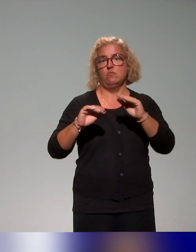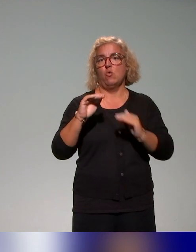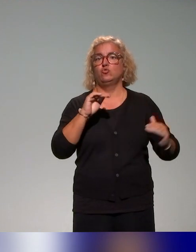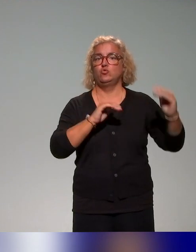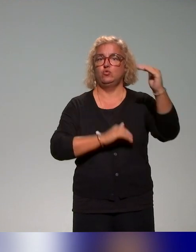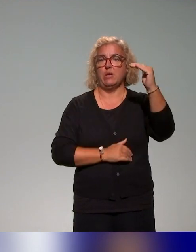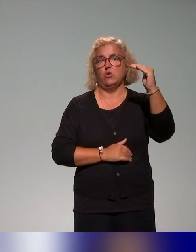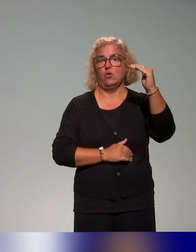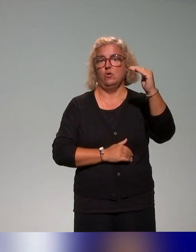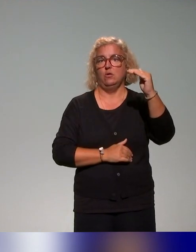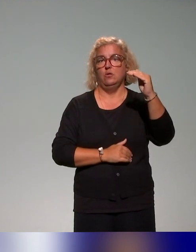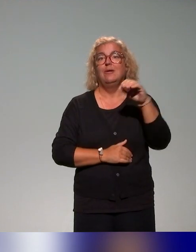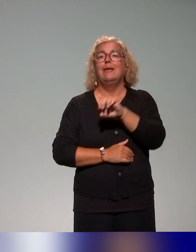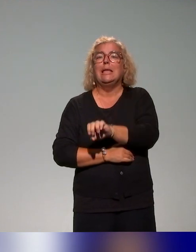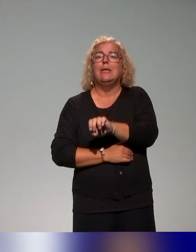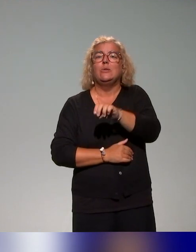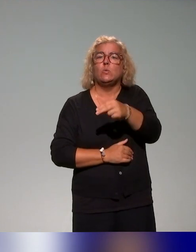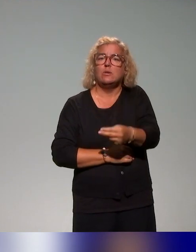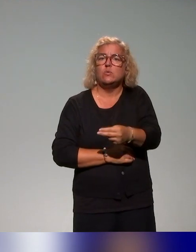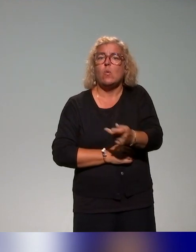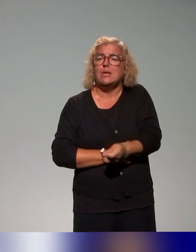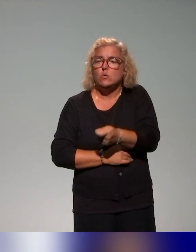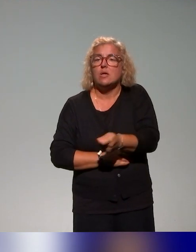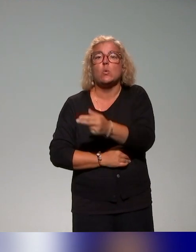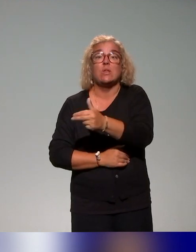au niveau de l'Éducation nationale, il y a énormément d'actions aussi,